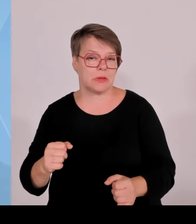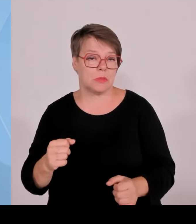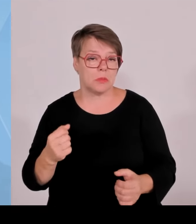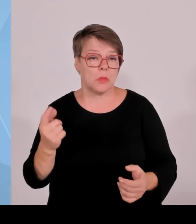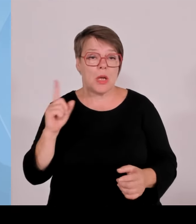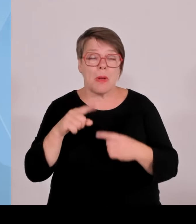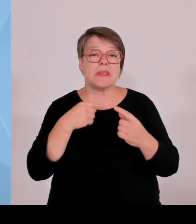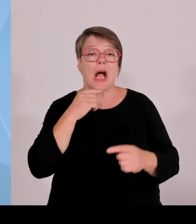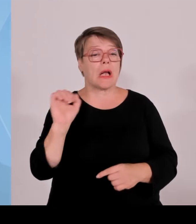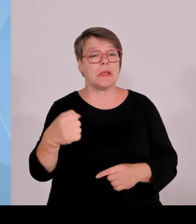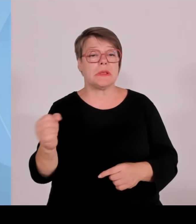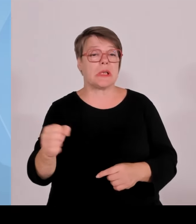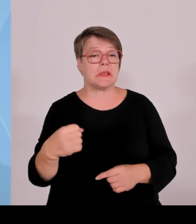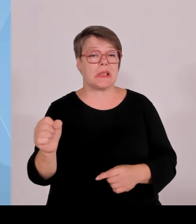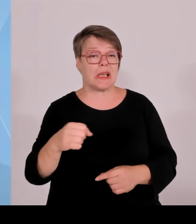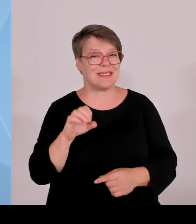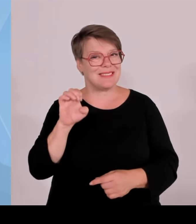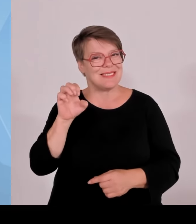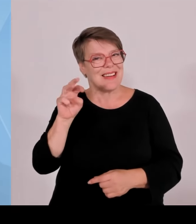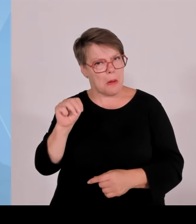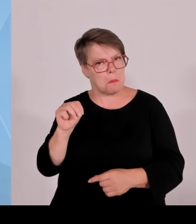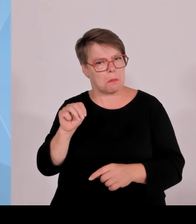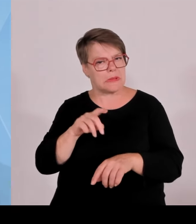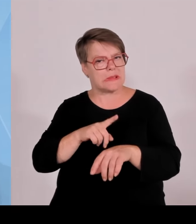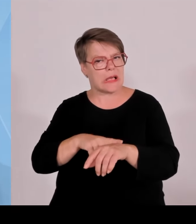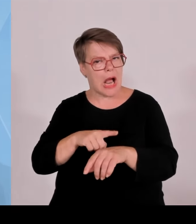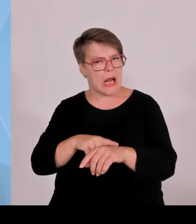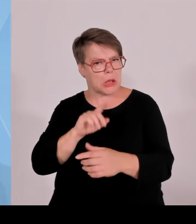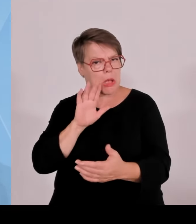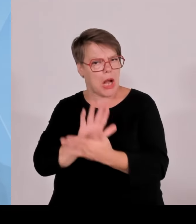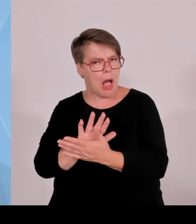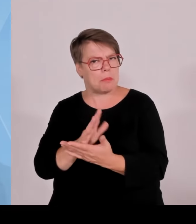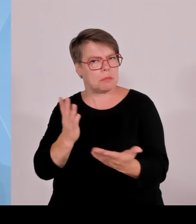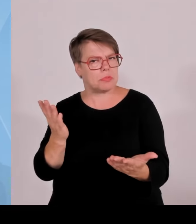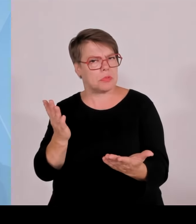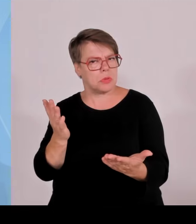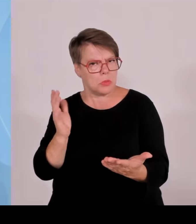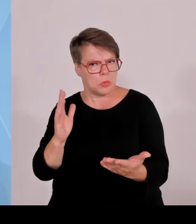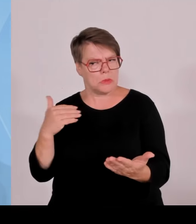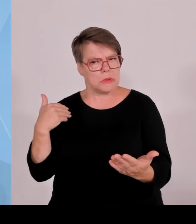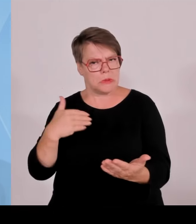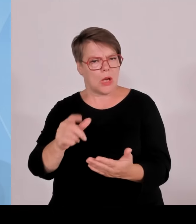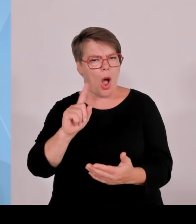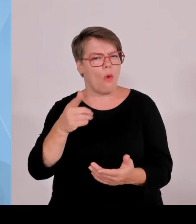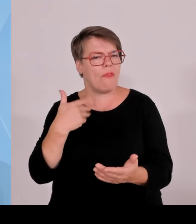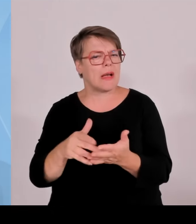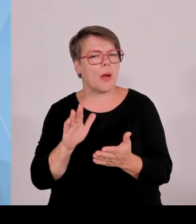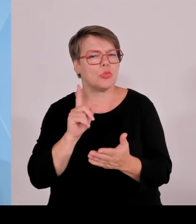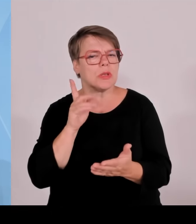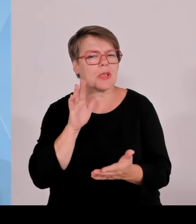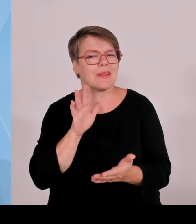Anfang des nächsten Jahres scharfstellen, dass bei erneuerbaren Energieanlagen im Bereich Windkraft und Photovoltaik